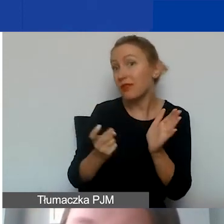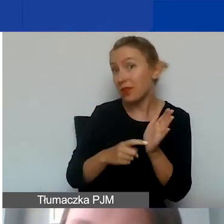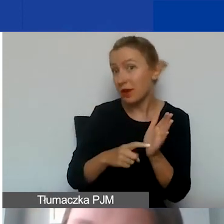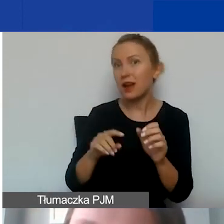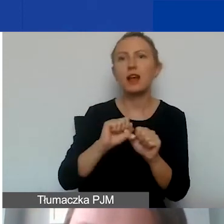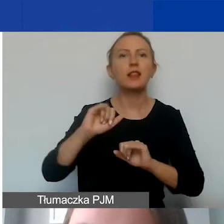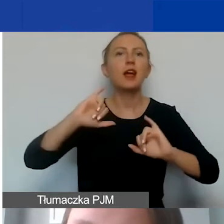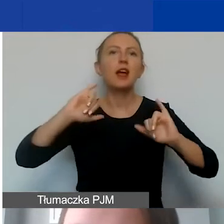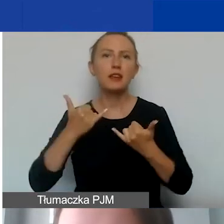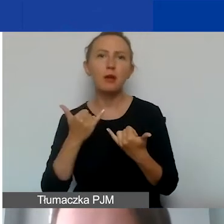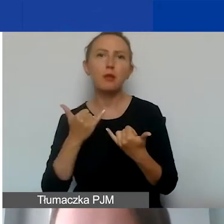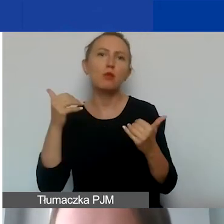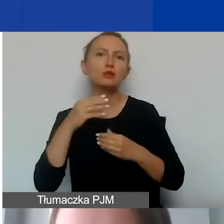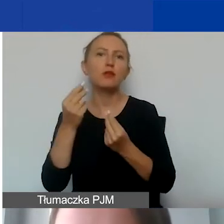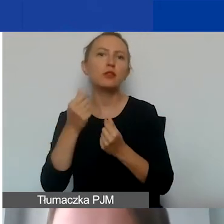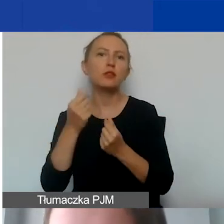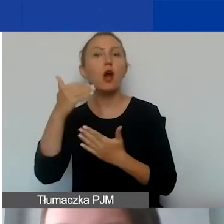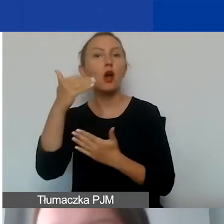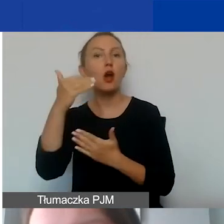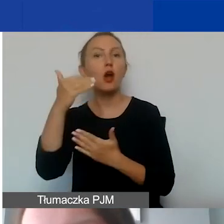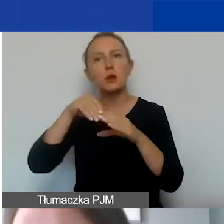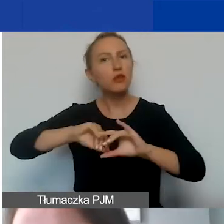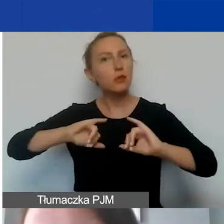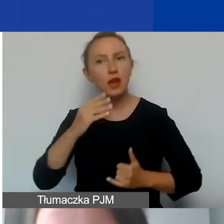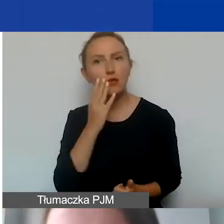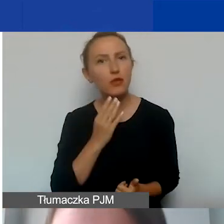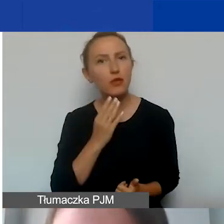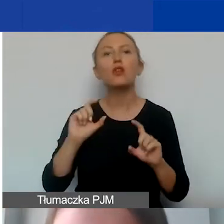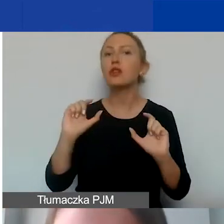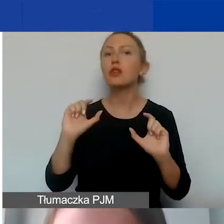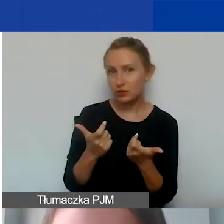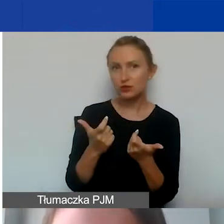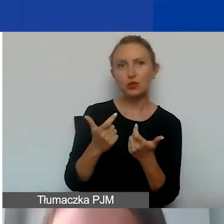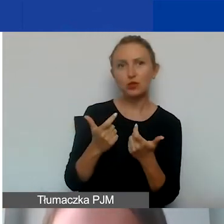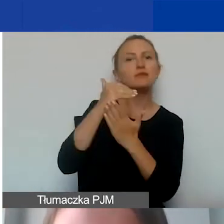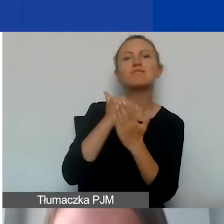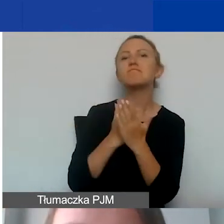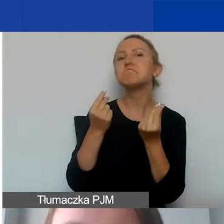Jakie są konsekwencje wykazania wkładu własnego? Czy go wykazywać, czy nie wykazywać w ramach projektu?